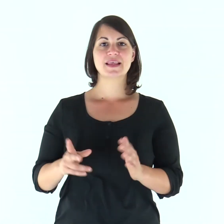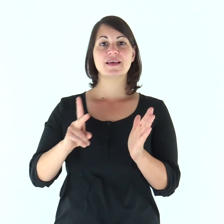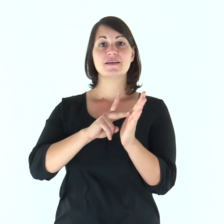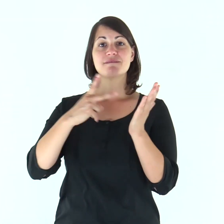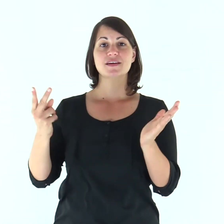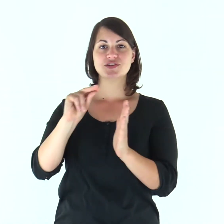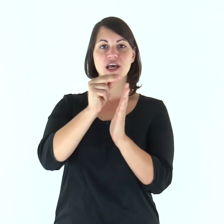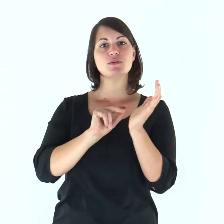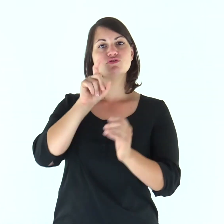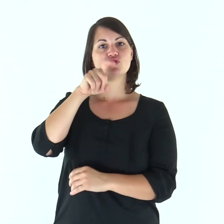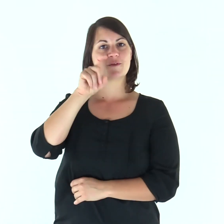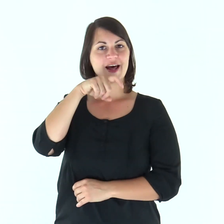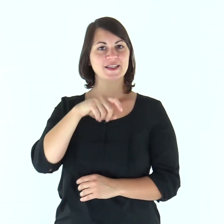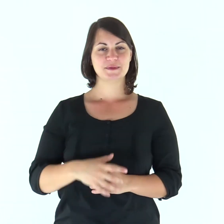Dal Vangelo secondo Giovanni